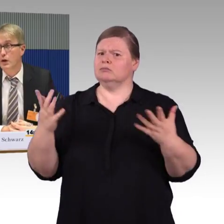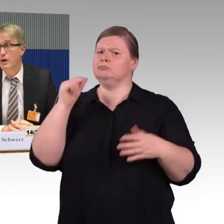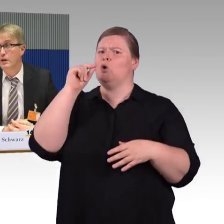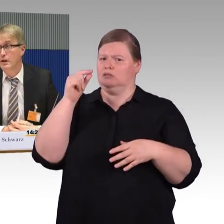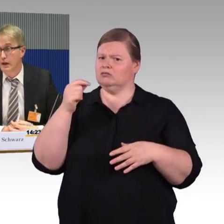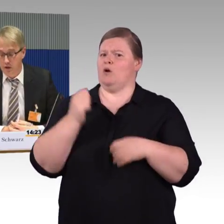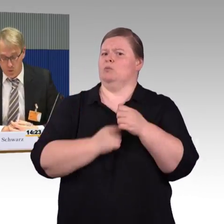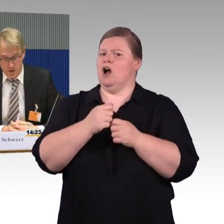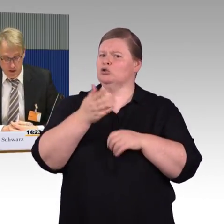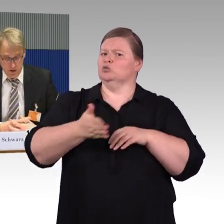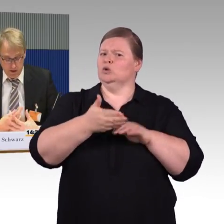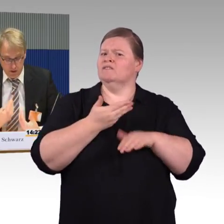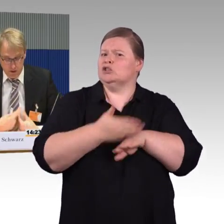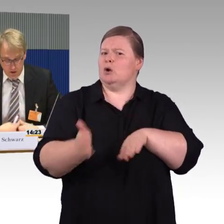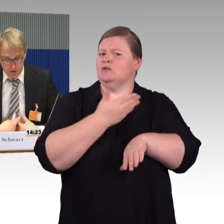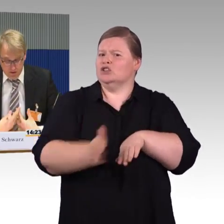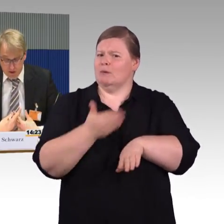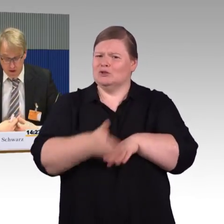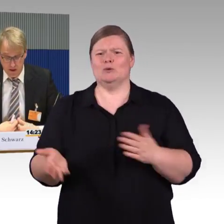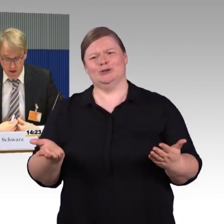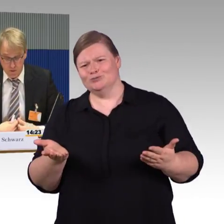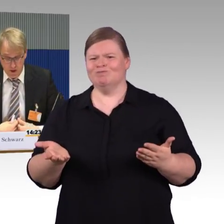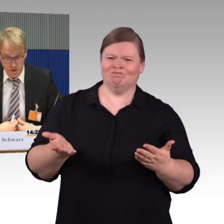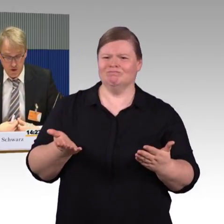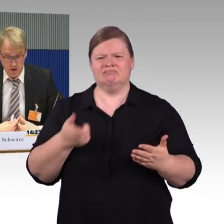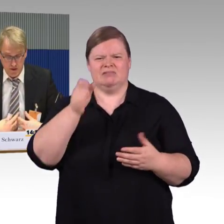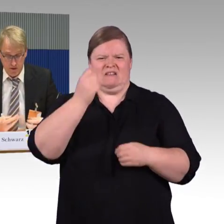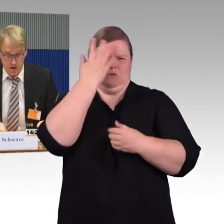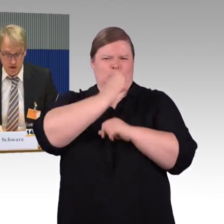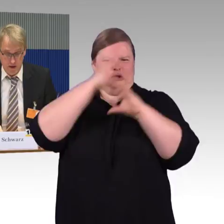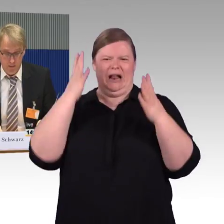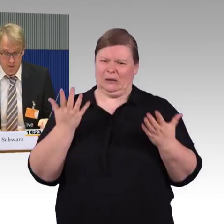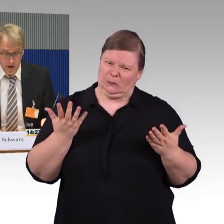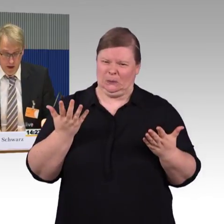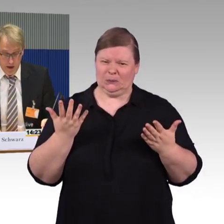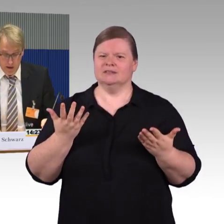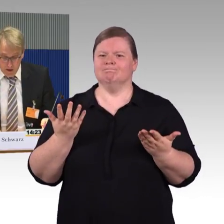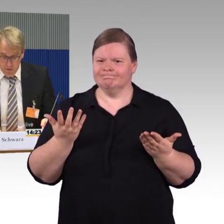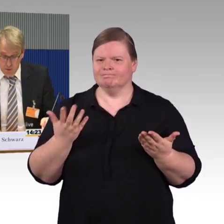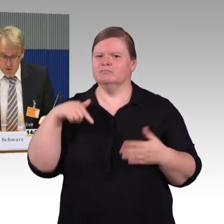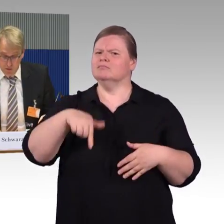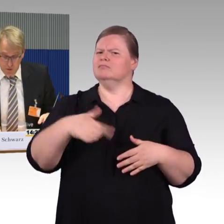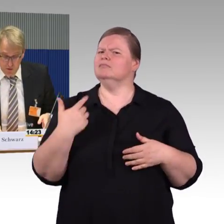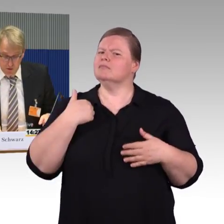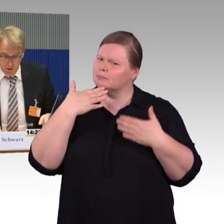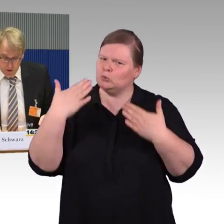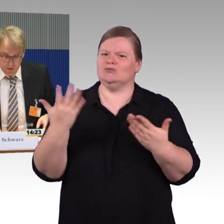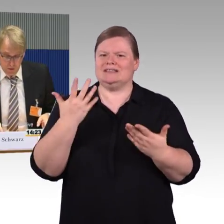auch einen sicheren Ein- und Ausstieg haben. Auf einen letzten Punkt möchte ich jetzt